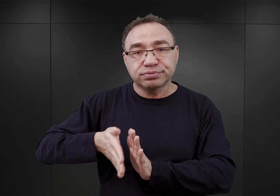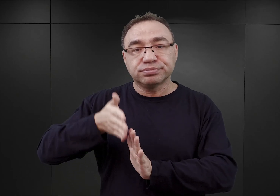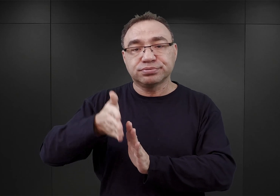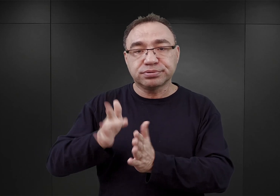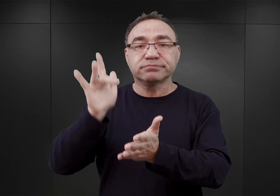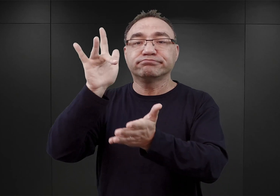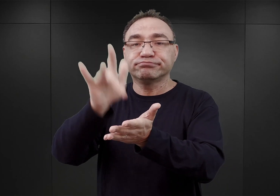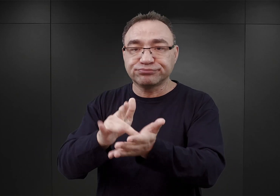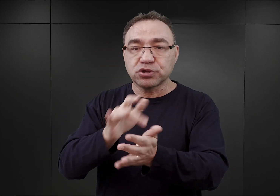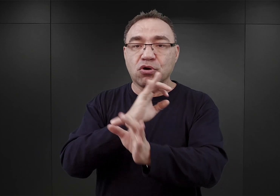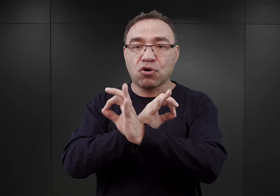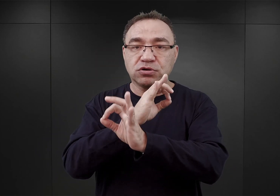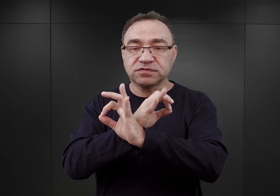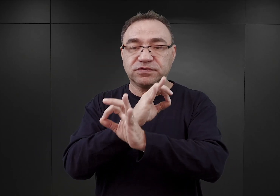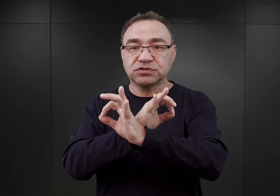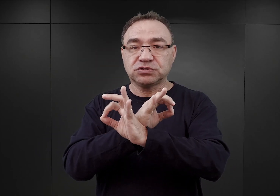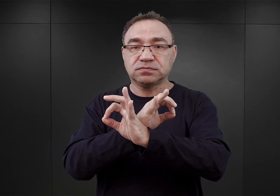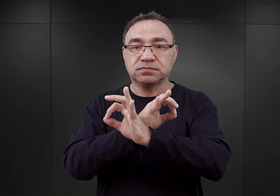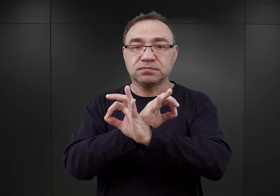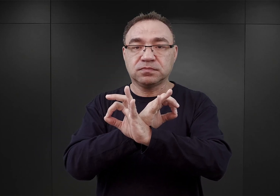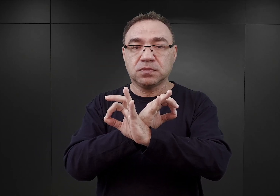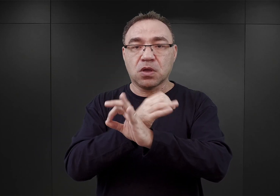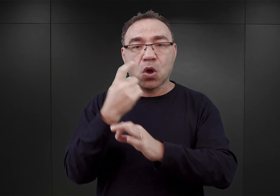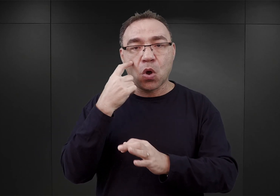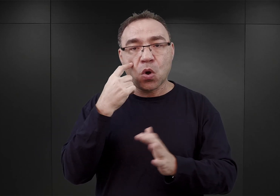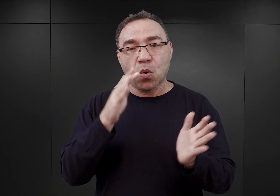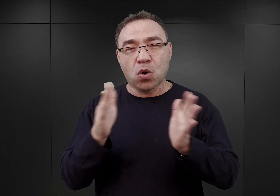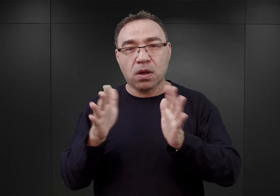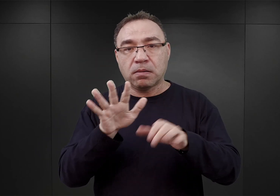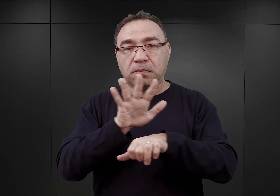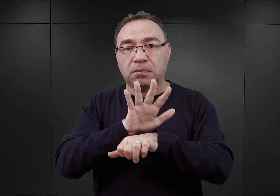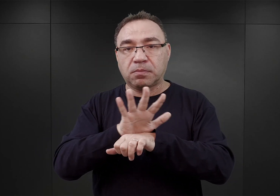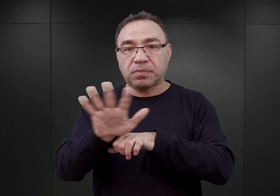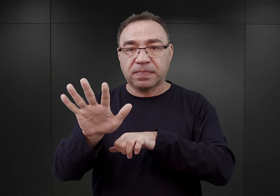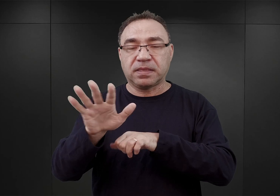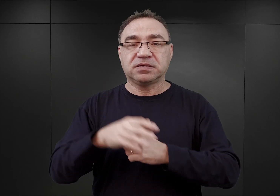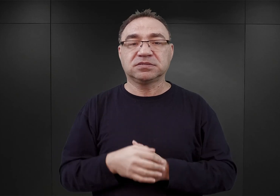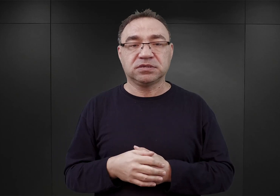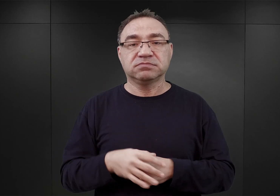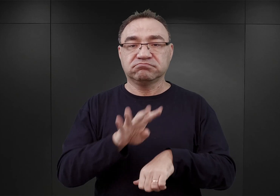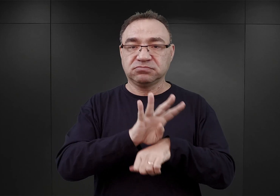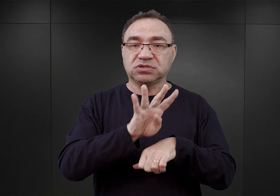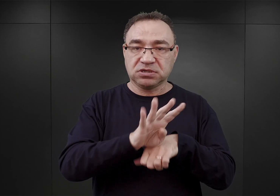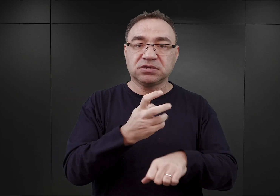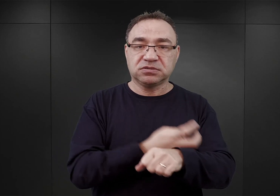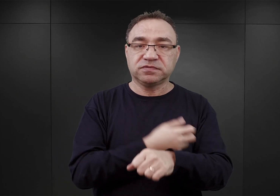na stację kolejową niedługo po godzinie piętnastej, 14 czerwca 1940 roku.